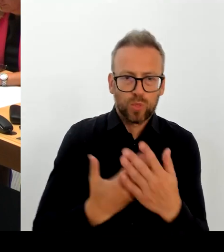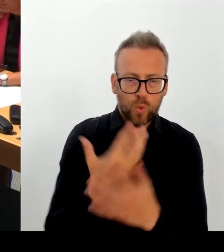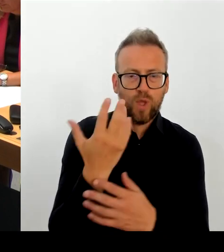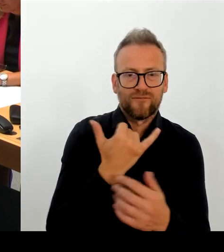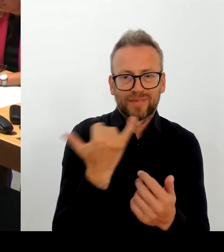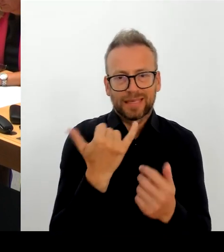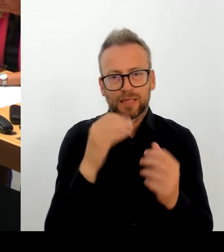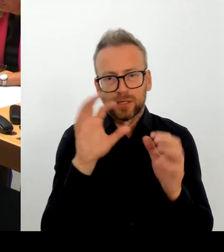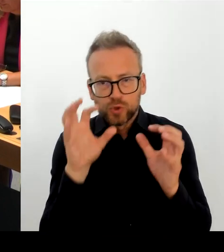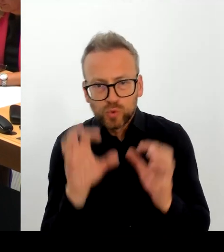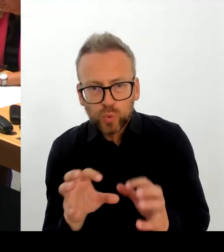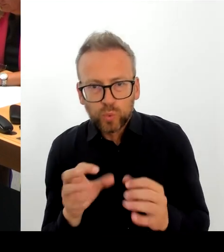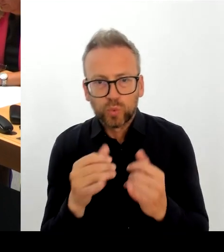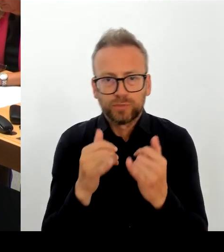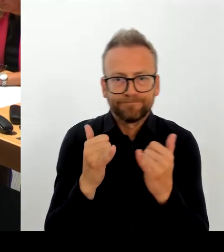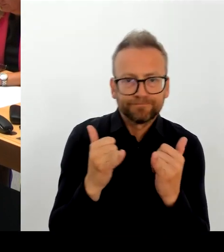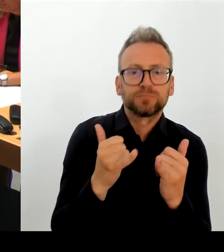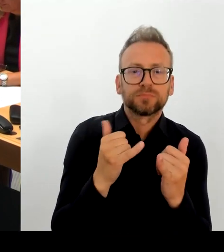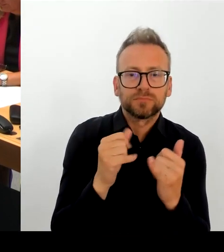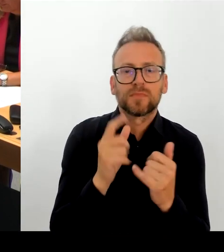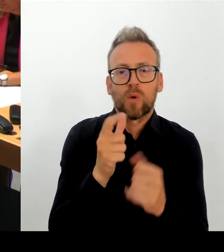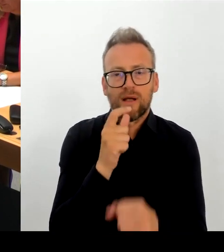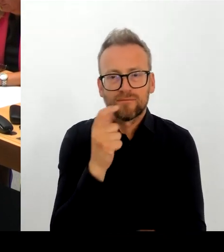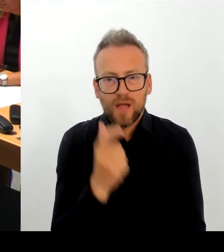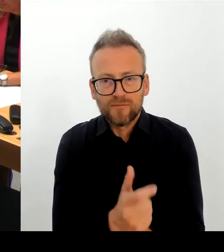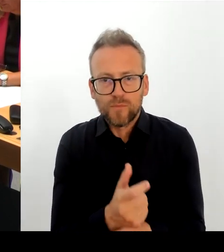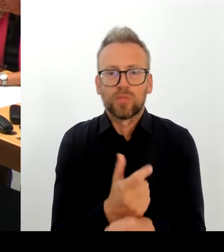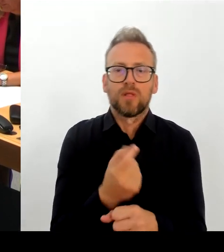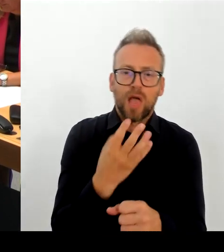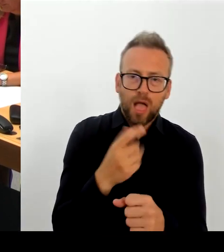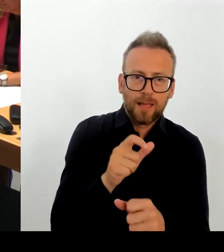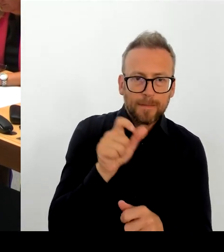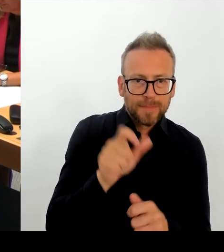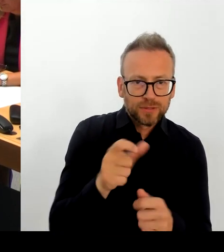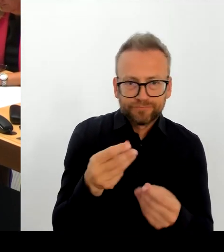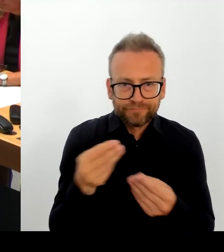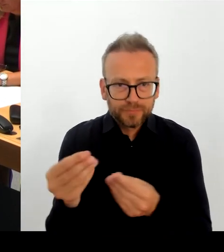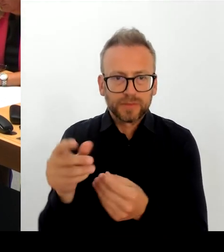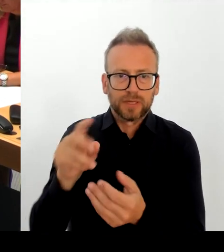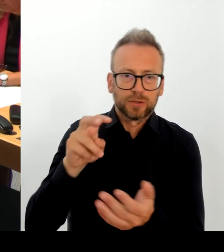im Kopf habe, im Oktober noch treffen, um die Zukunftsfähigkeit